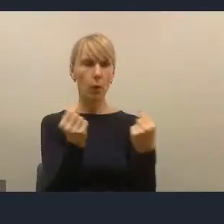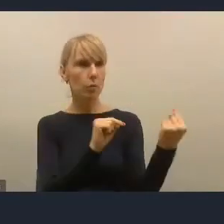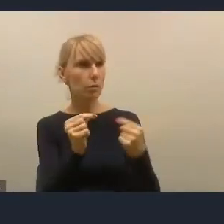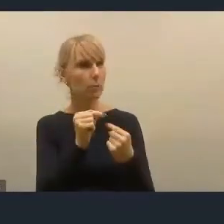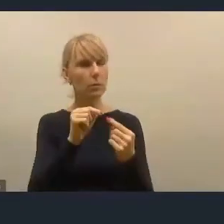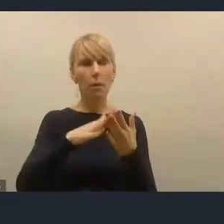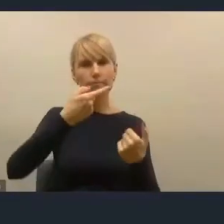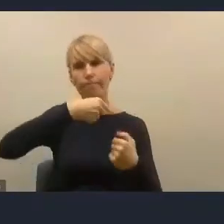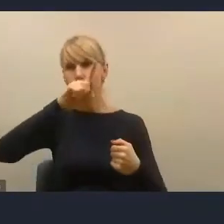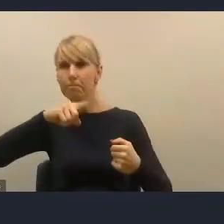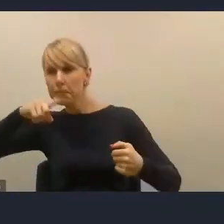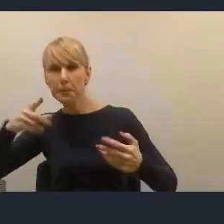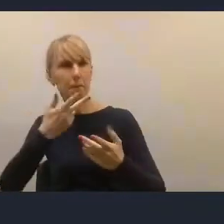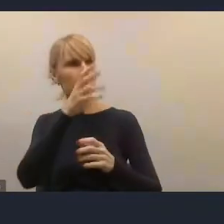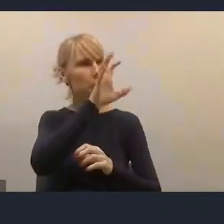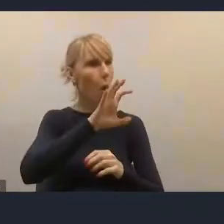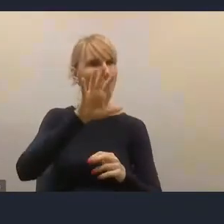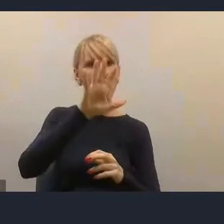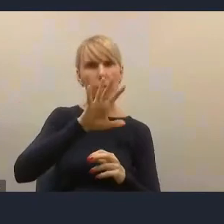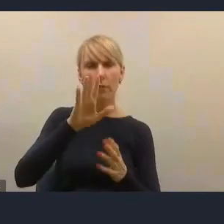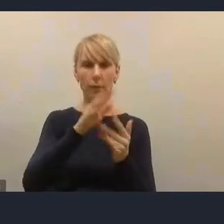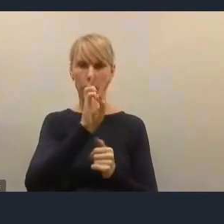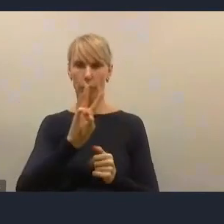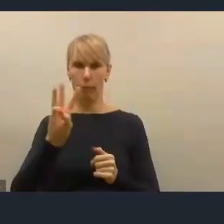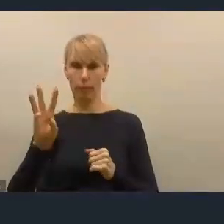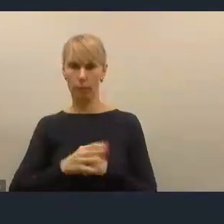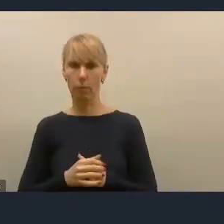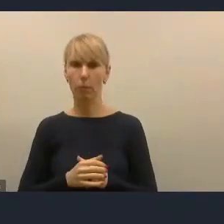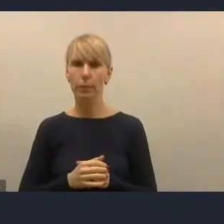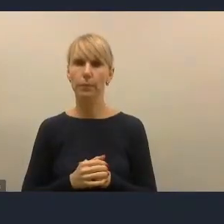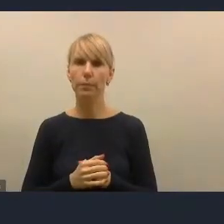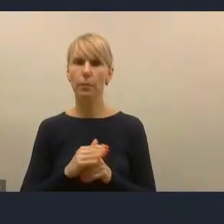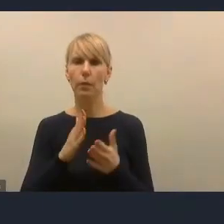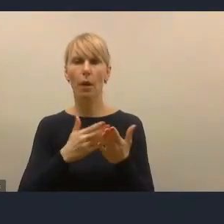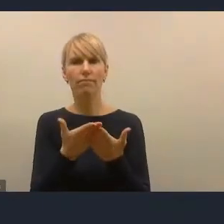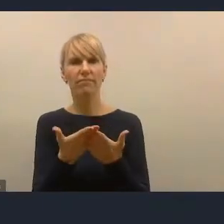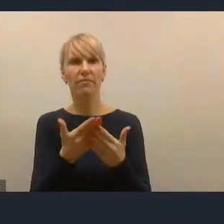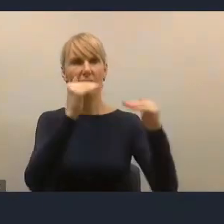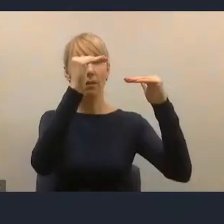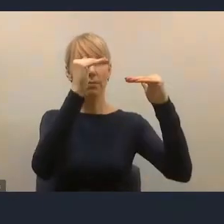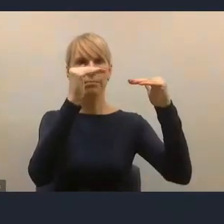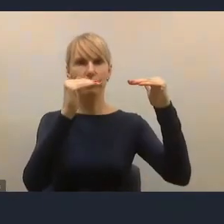i obserwowałem stopniowe zmniejszanie zainteresowania ze strony ludzi.